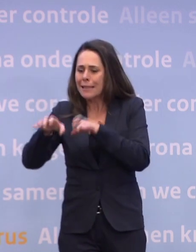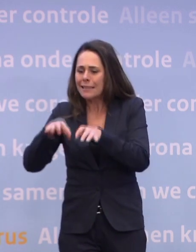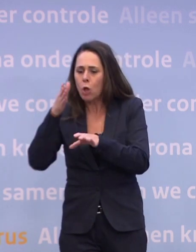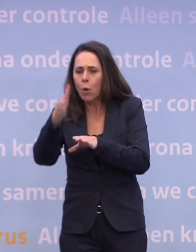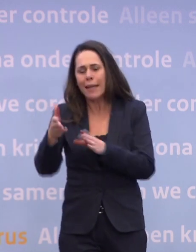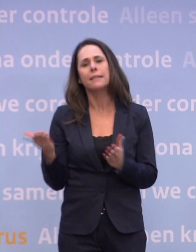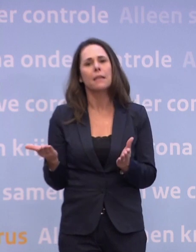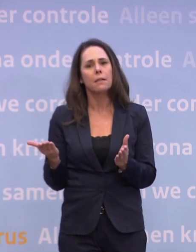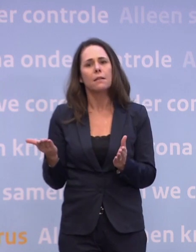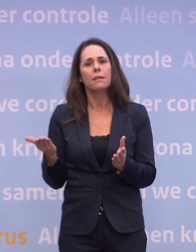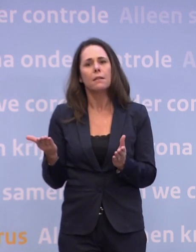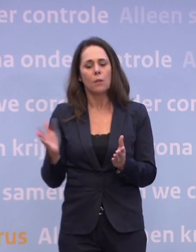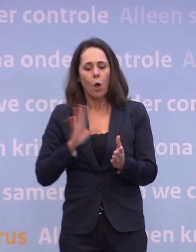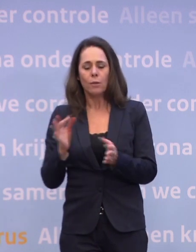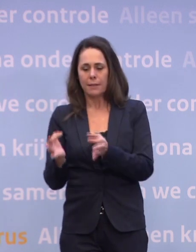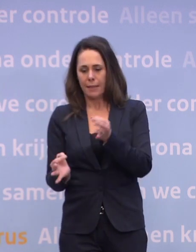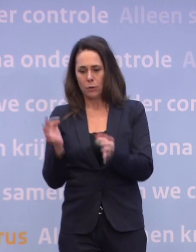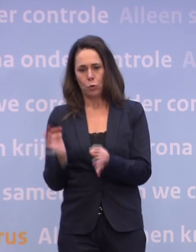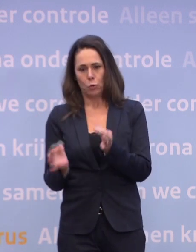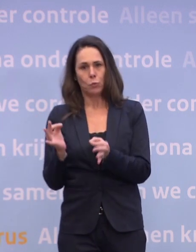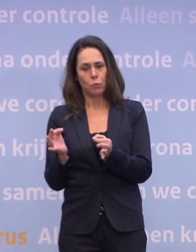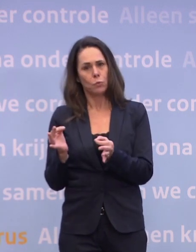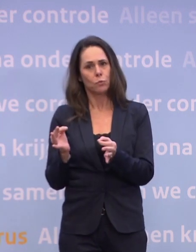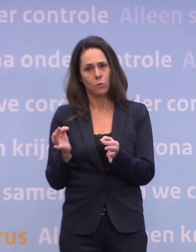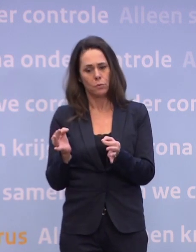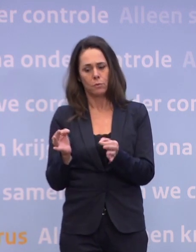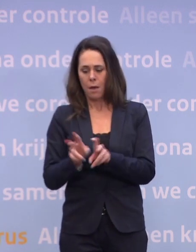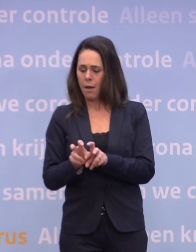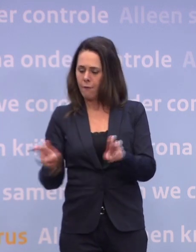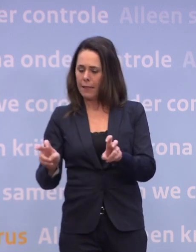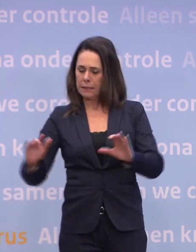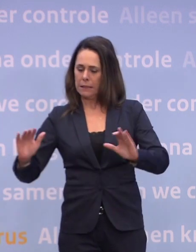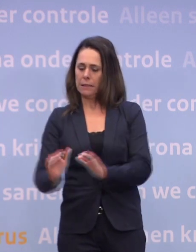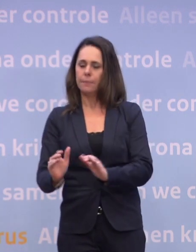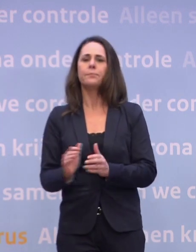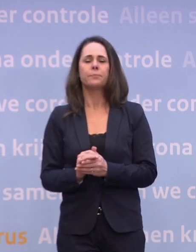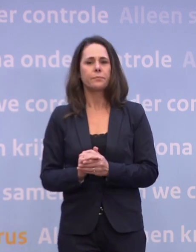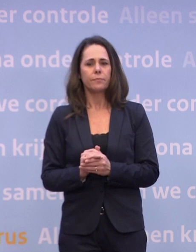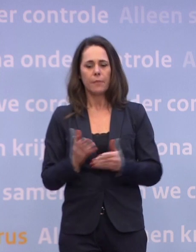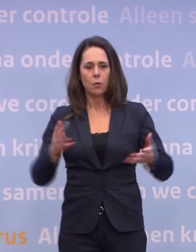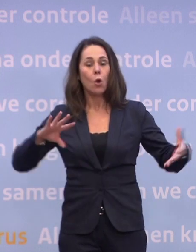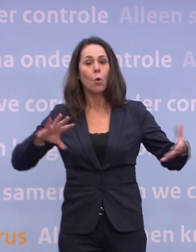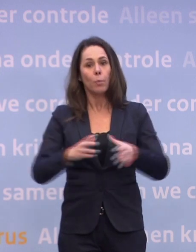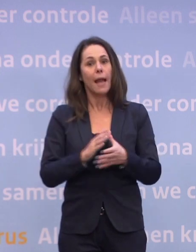...ook daar ga je met testen het virus eronder proberen te houden... ...en in die combinatie komt er een moment...